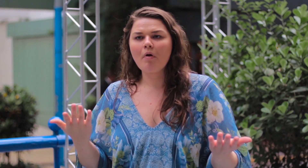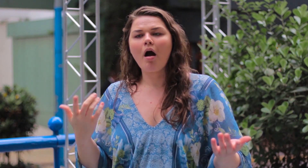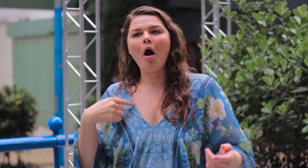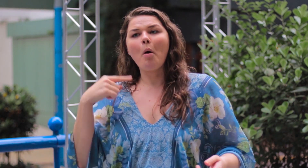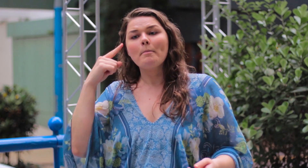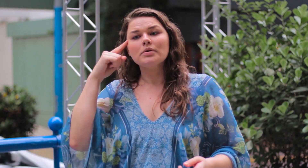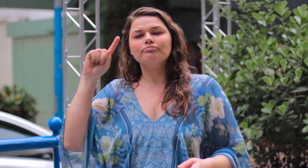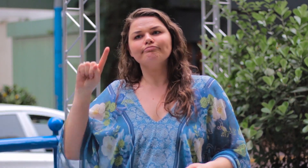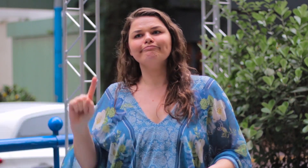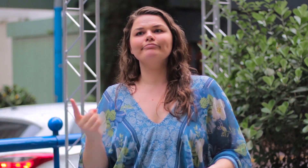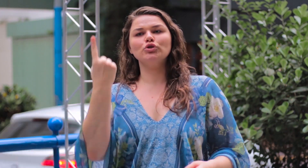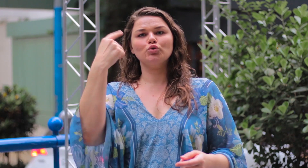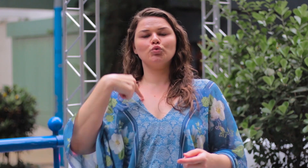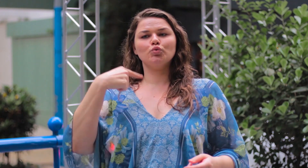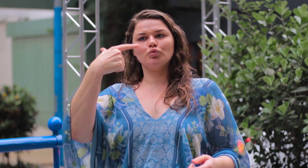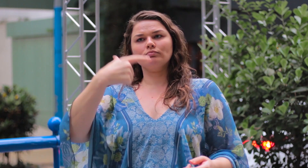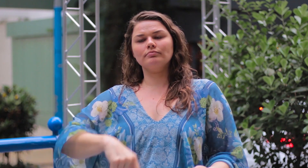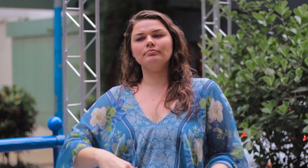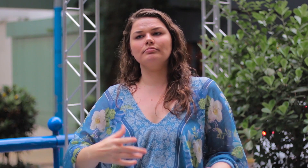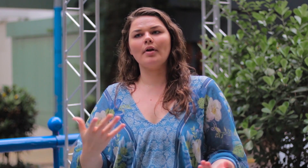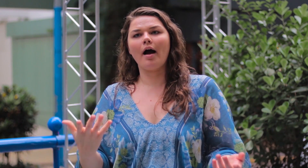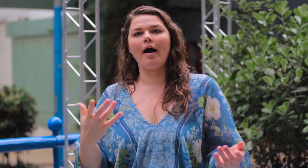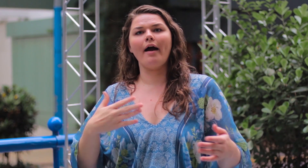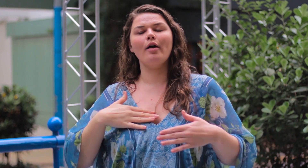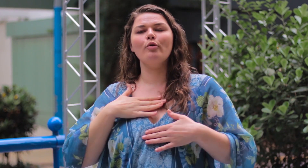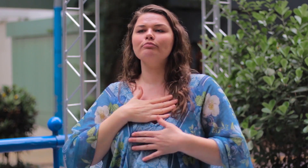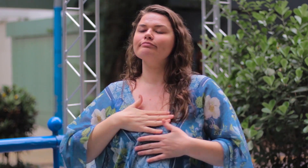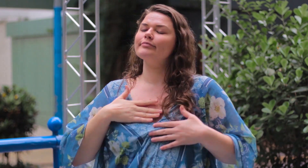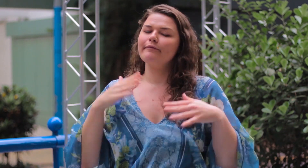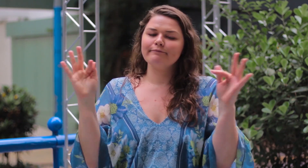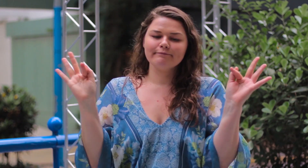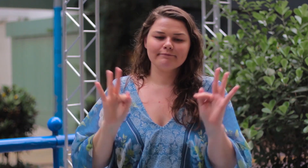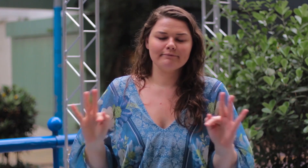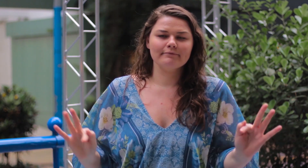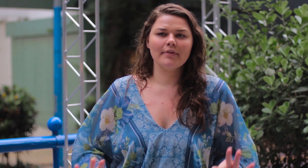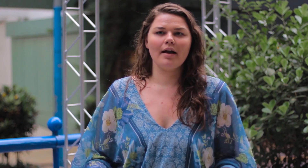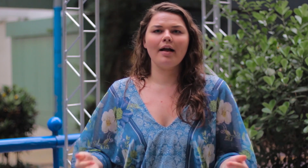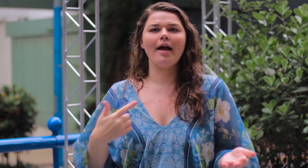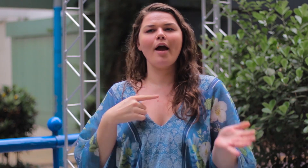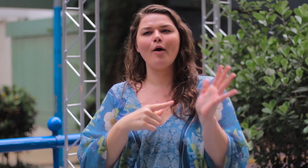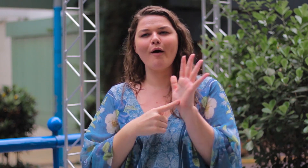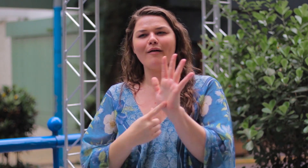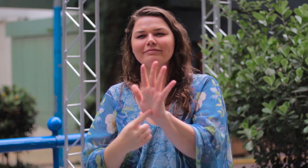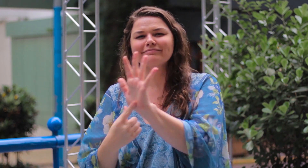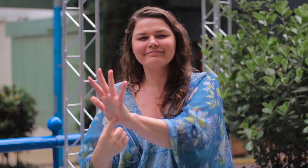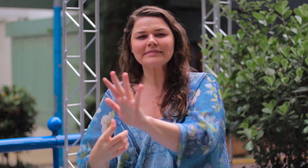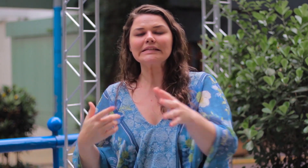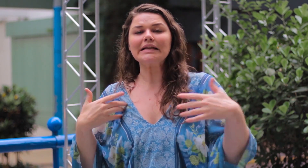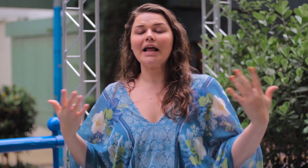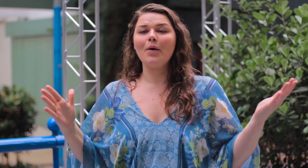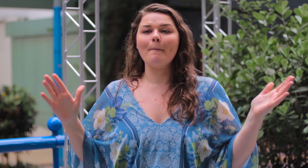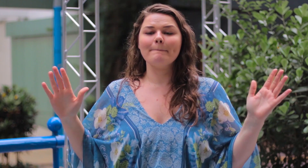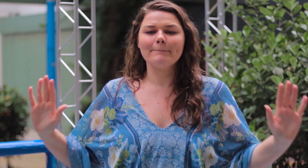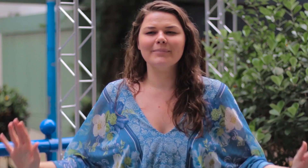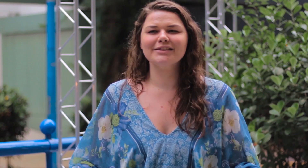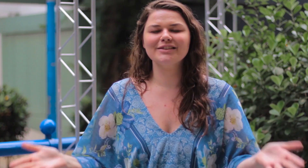Vi isso como uma honra em ser a primeira a incentivar